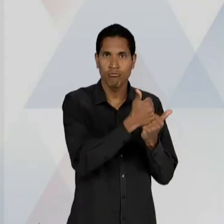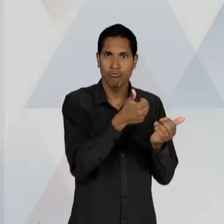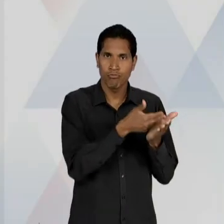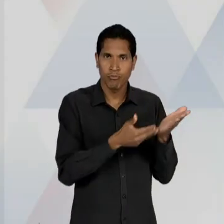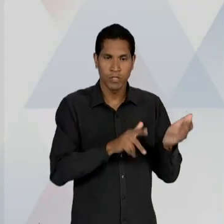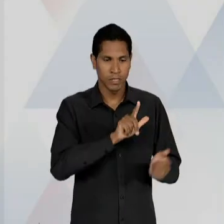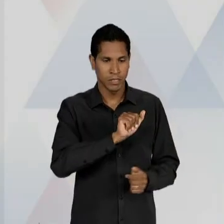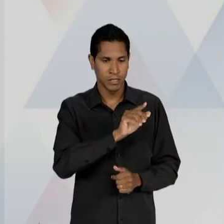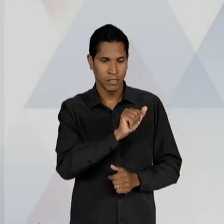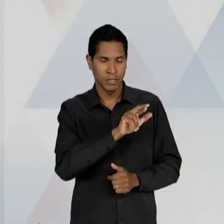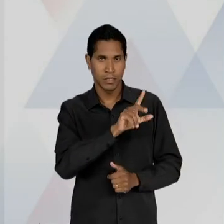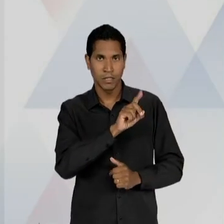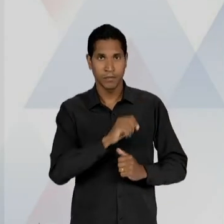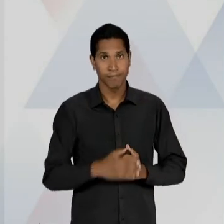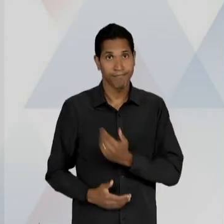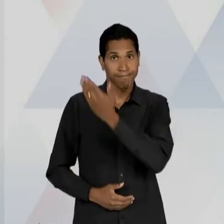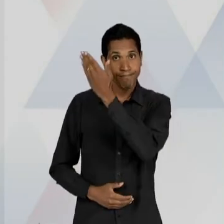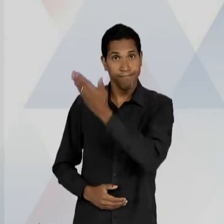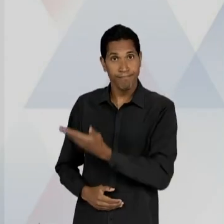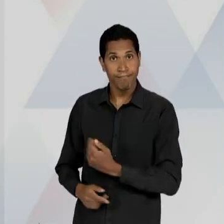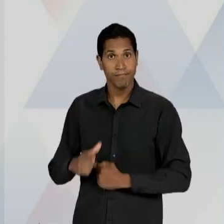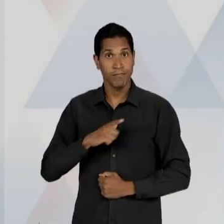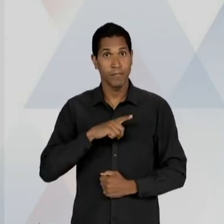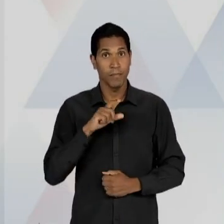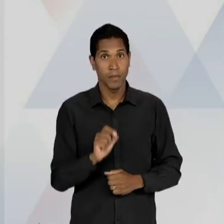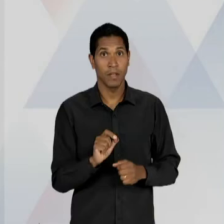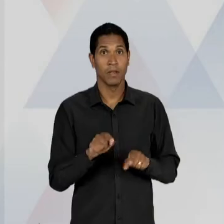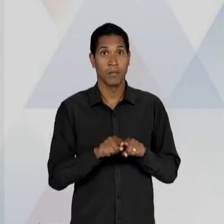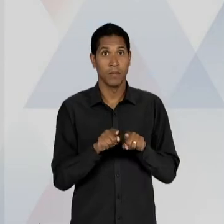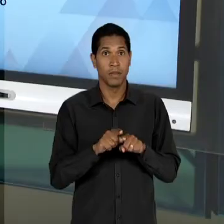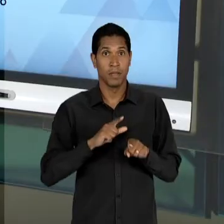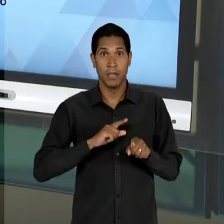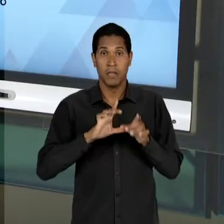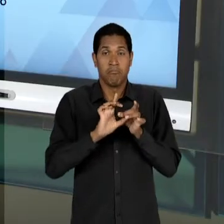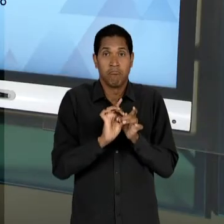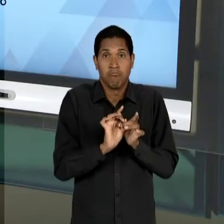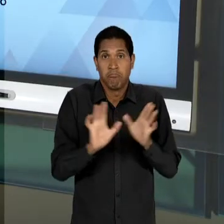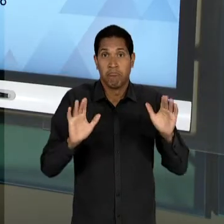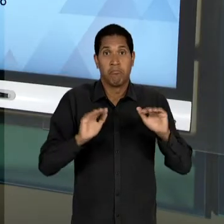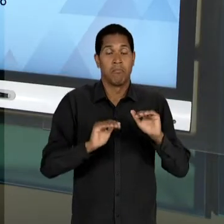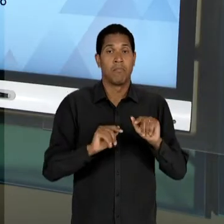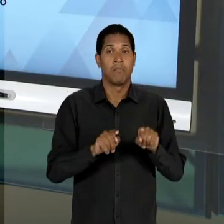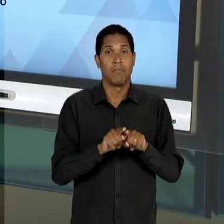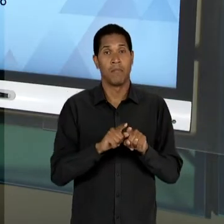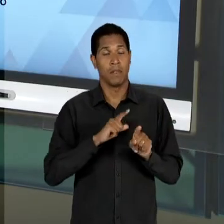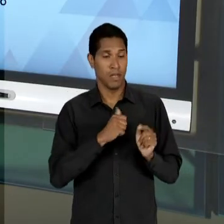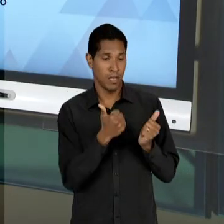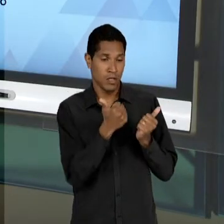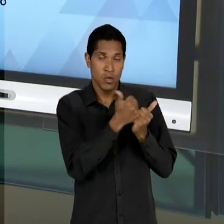DE ENSINO FÁSCIA É UMA DESREGULAMENTAÇÃO PERMISSIVA, OU SEJA, O SUBSTITUTIVO ENCAMINHAVA